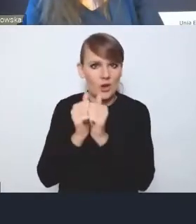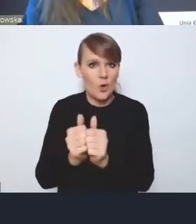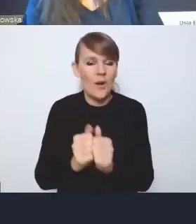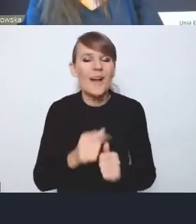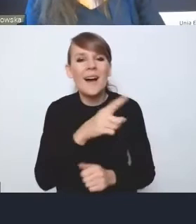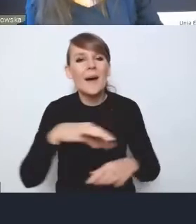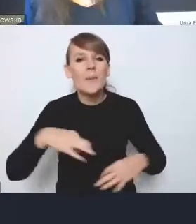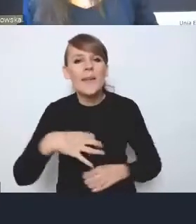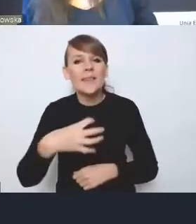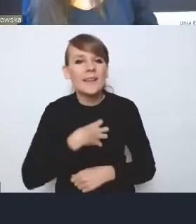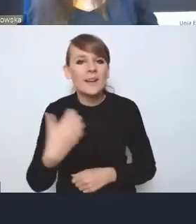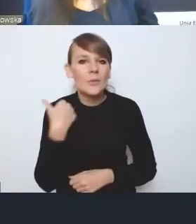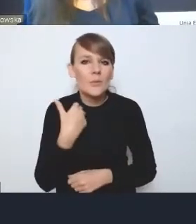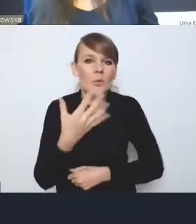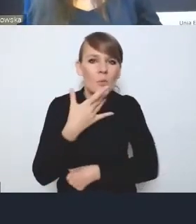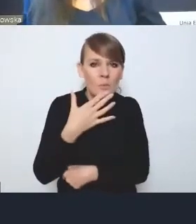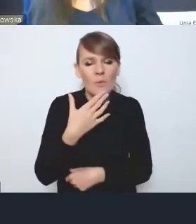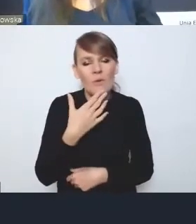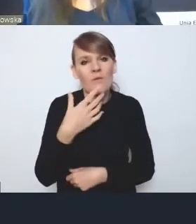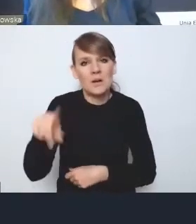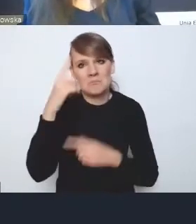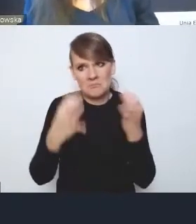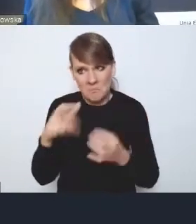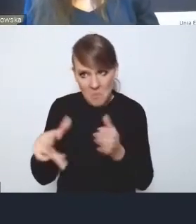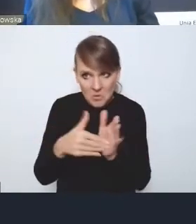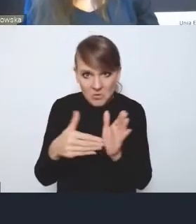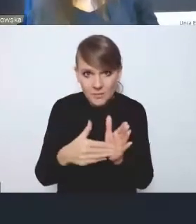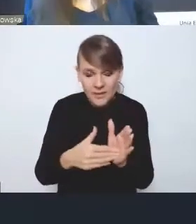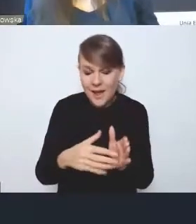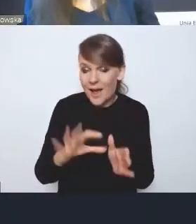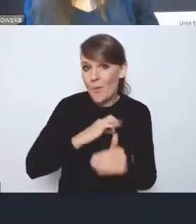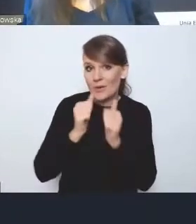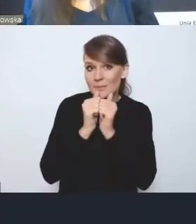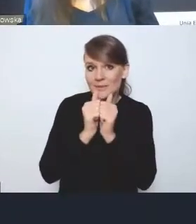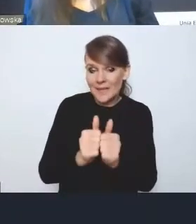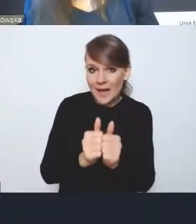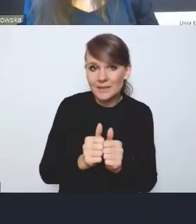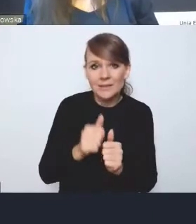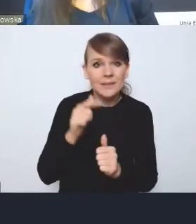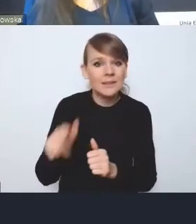że pojawiały się głosy, czy ona w ogóle jest potrzebna. Moim zdaniem ona jest za słaba w tym momencie,